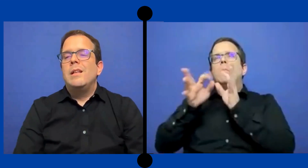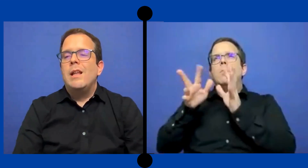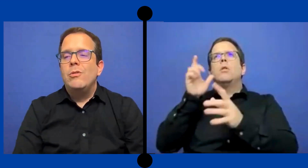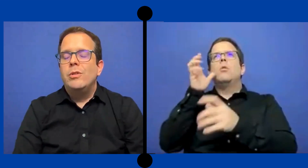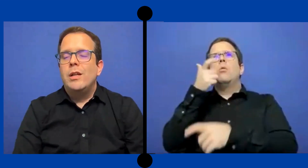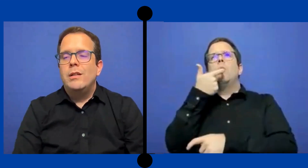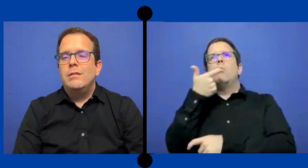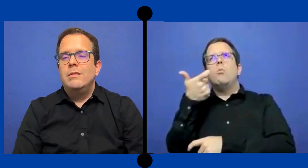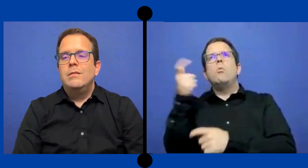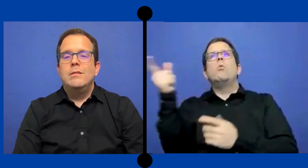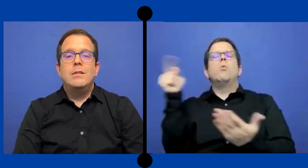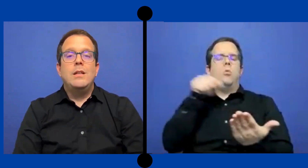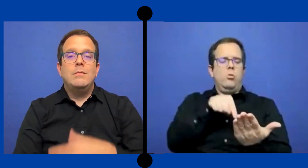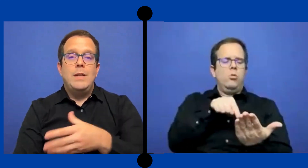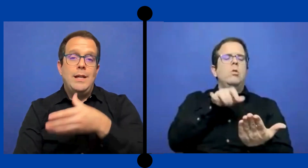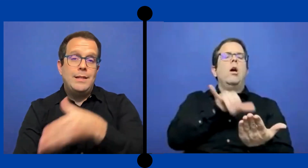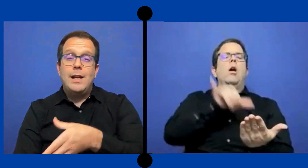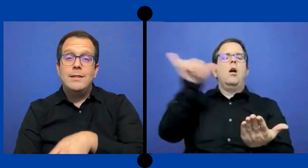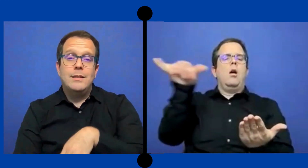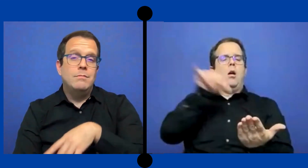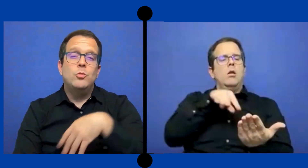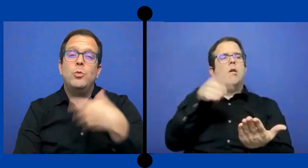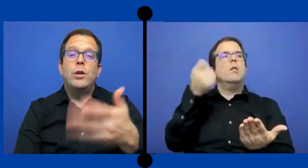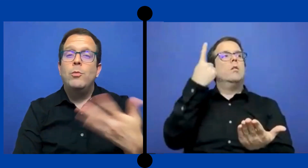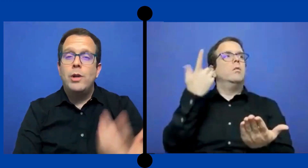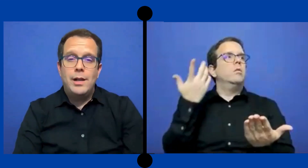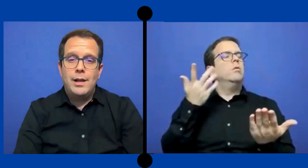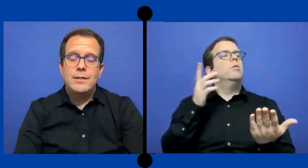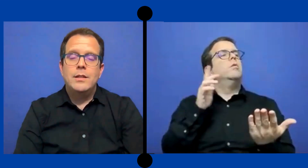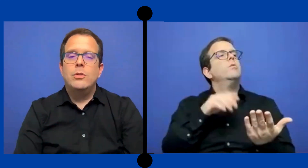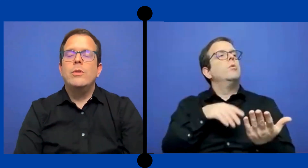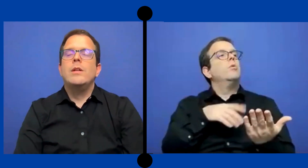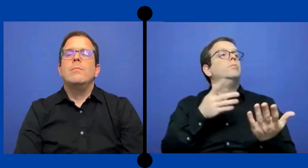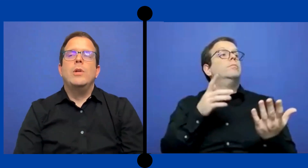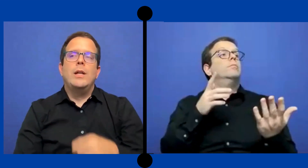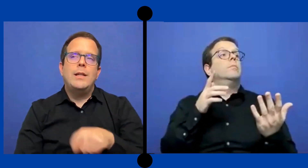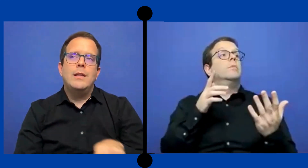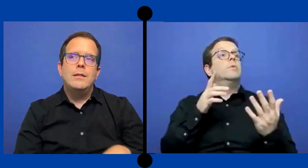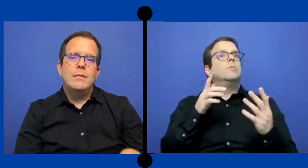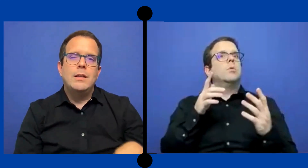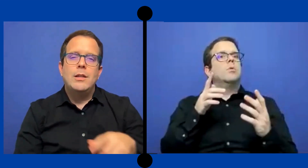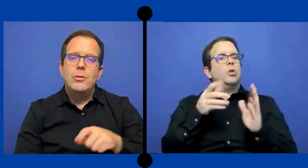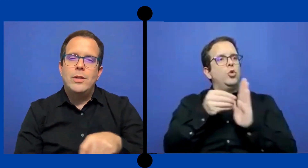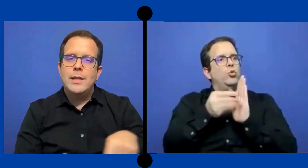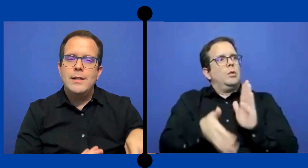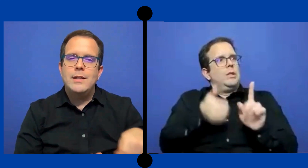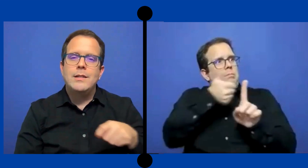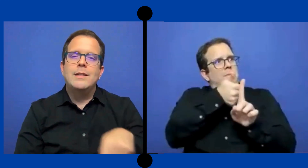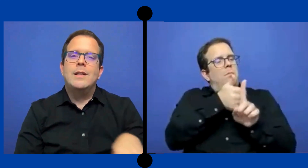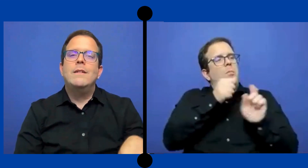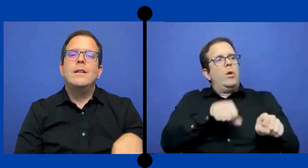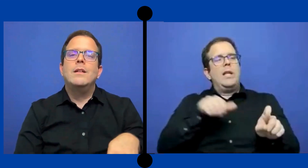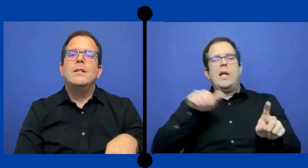las notas en esa clase. Supongamos que la gracia ... de historia, pues ...que tanto detalle necesitaba que